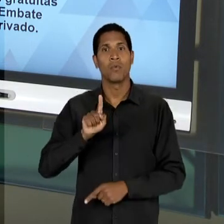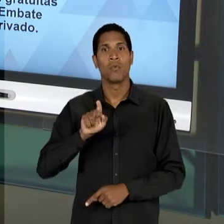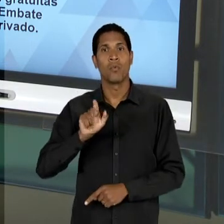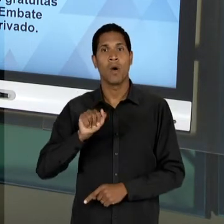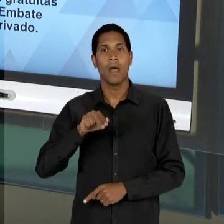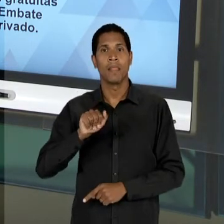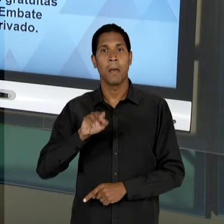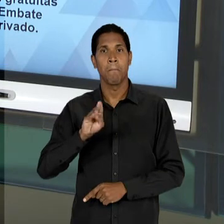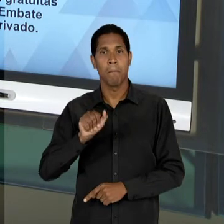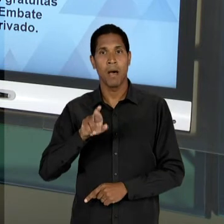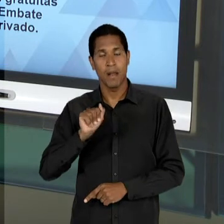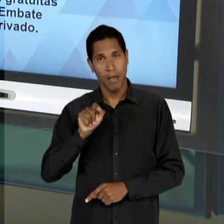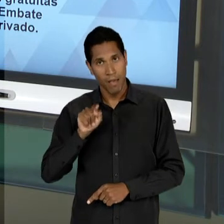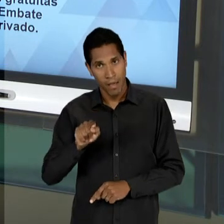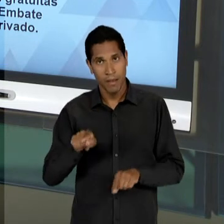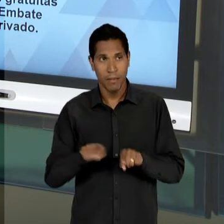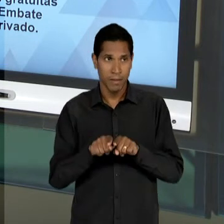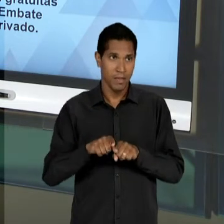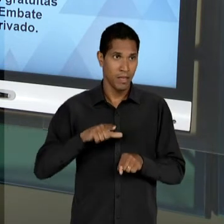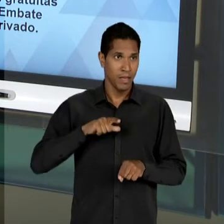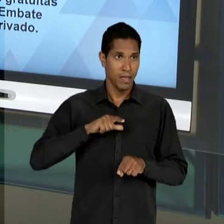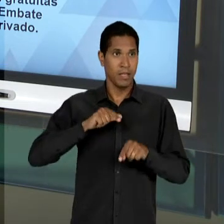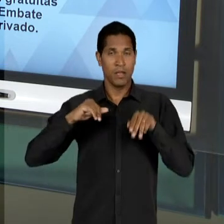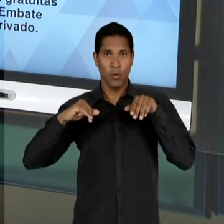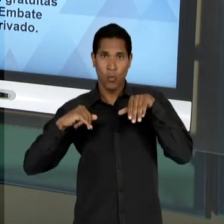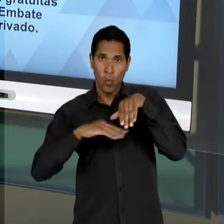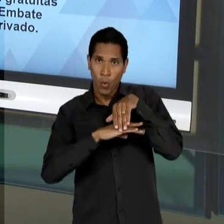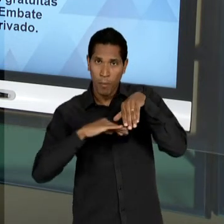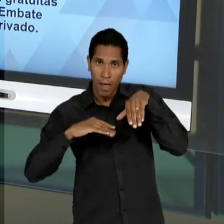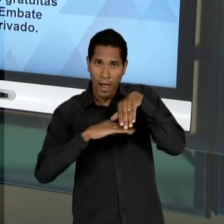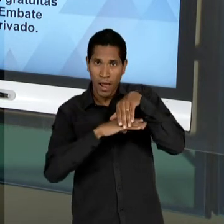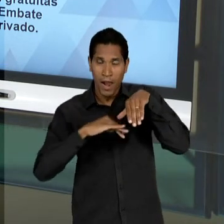GETÚLIO VARGAS E DEPOIS DA QUEDA DO PRIMEIRO